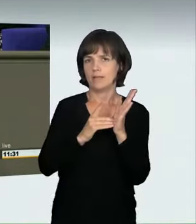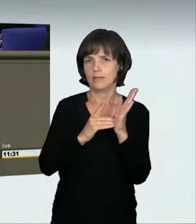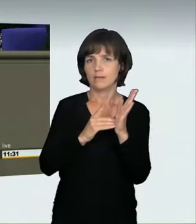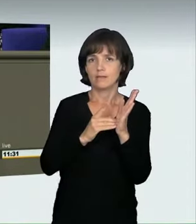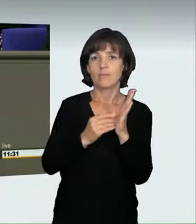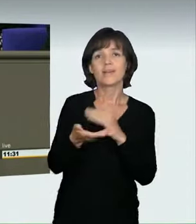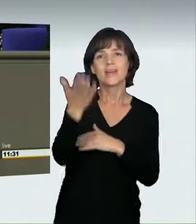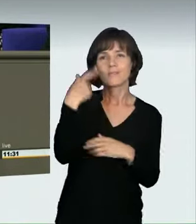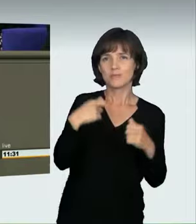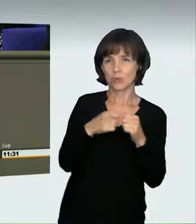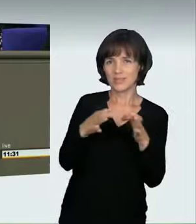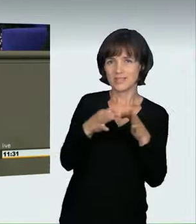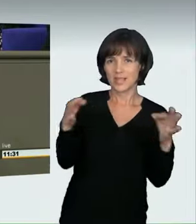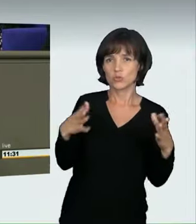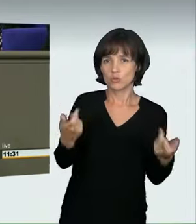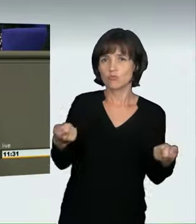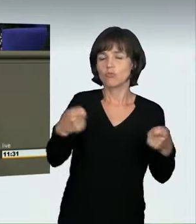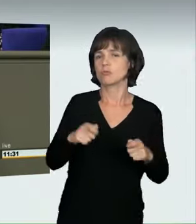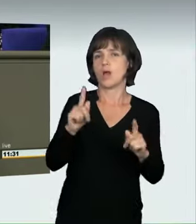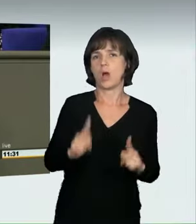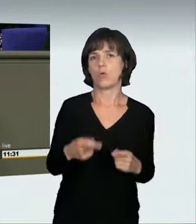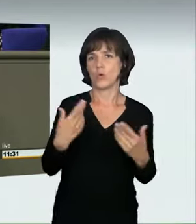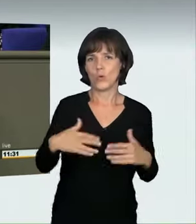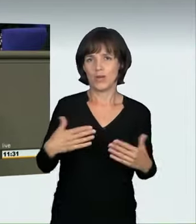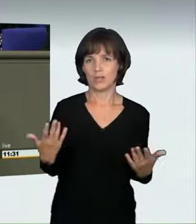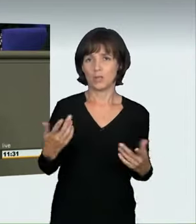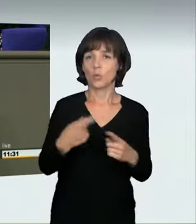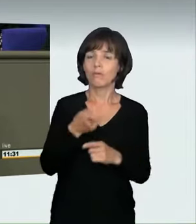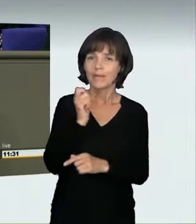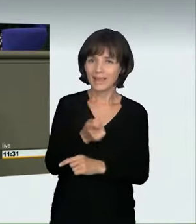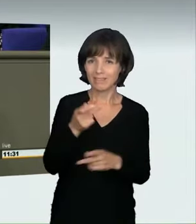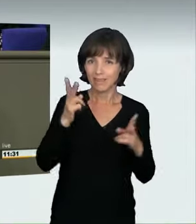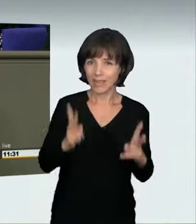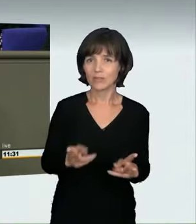es damals beschlossen hat, auch nicht. Das Richterrecht hat Definitionen gefunden,